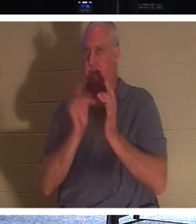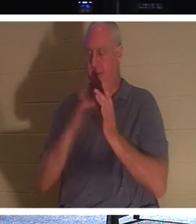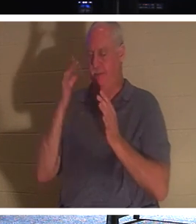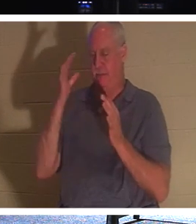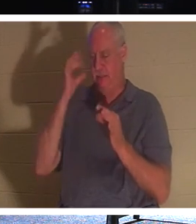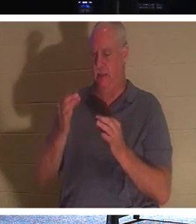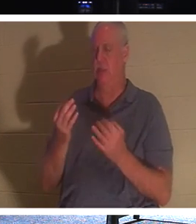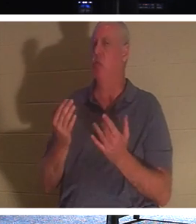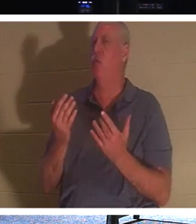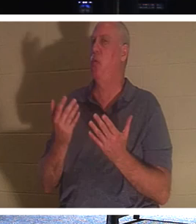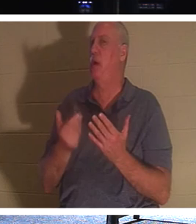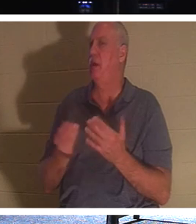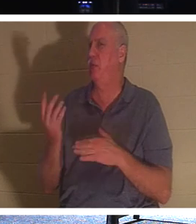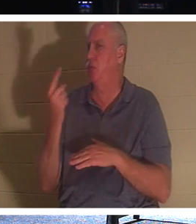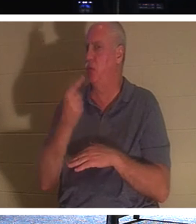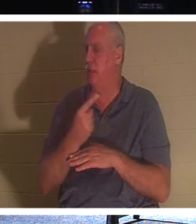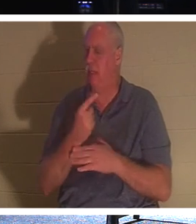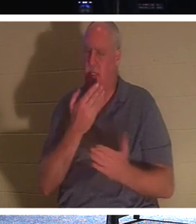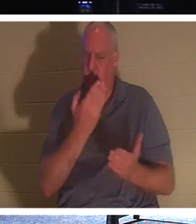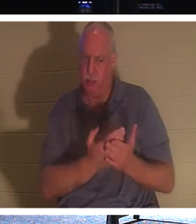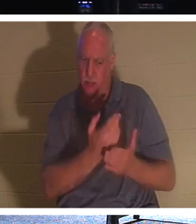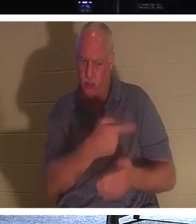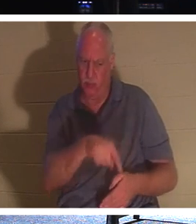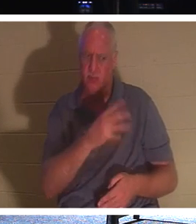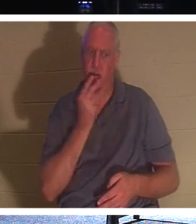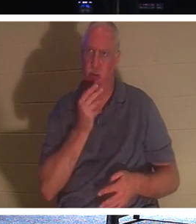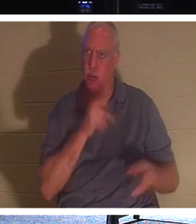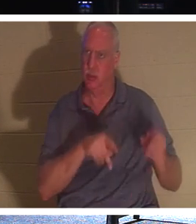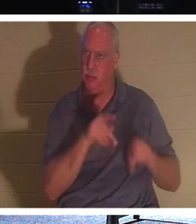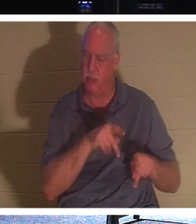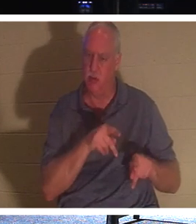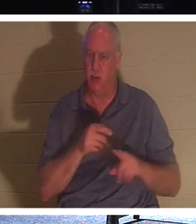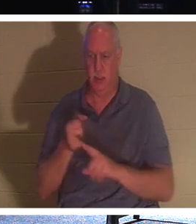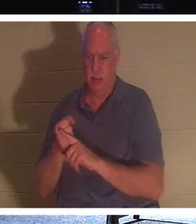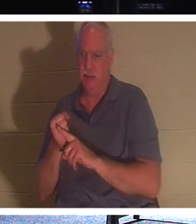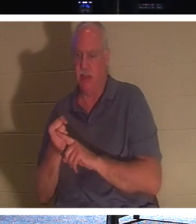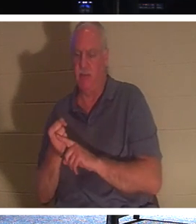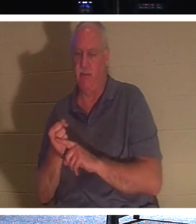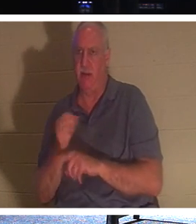유대인들에게 자신이 참으로 메시아이며 부활이요 생명 임을 증명하기 위해